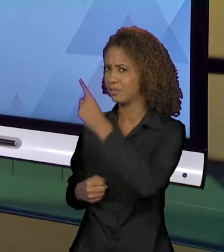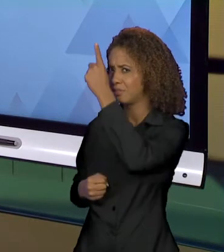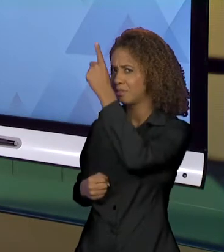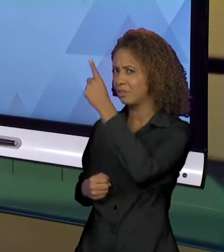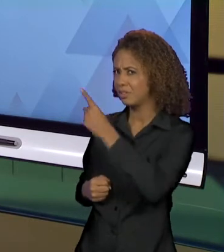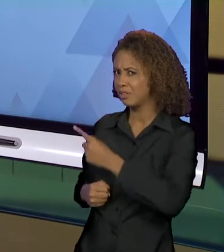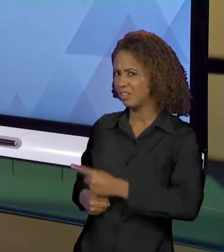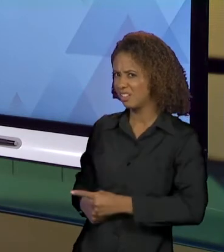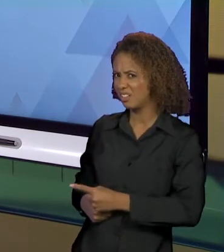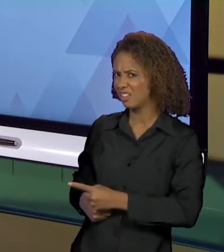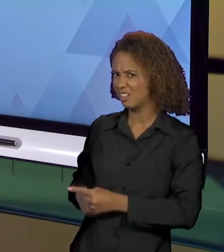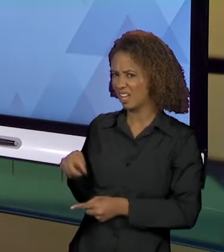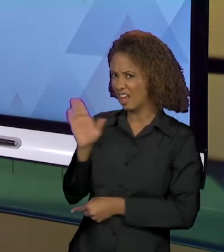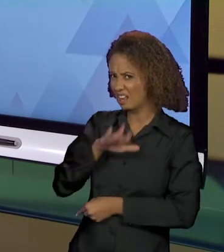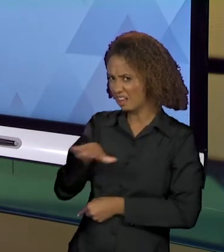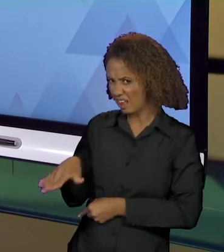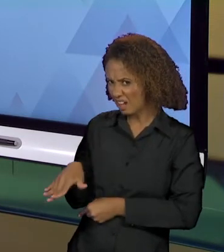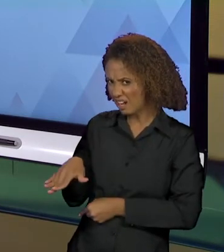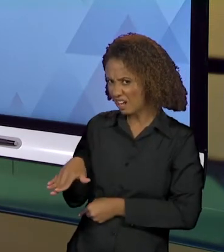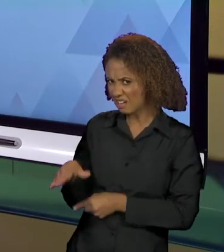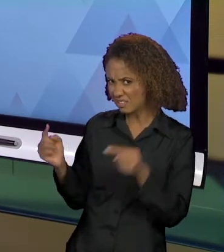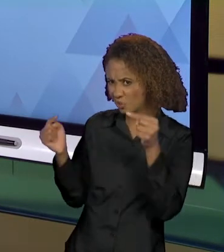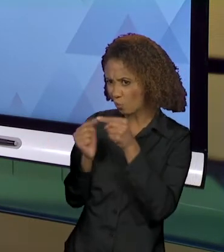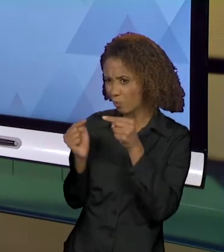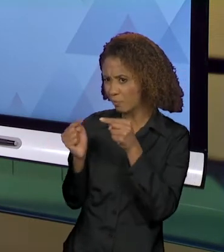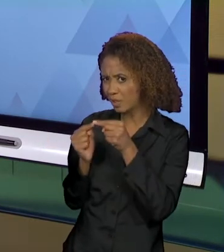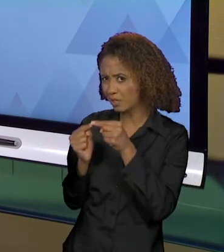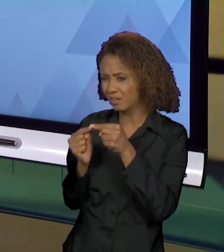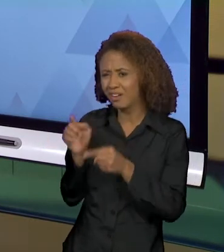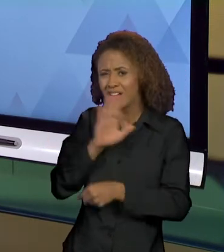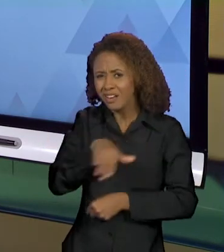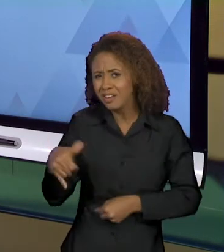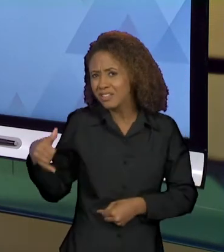ESSE SUJEITO CRIANÇA? UMA CRIANÇA DE 2 ANOS MATA